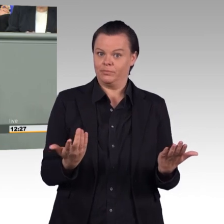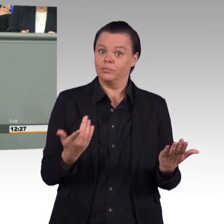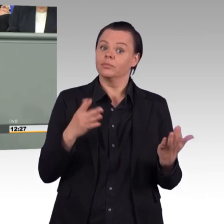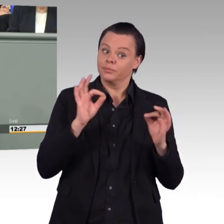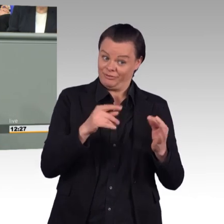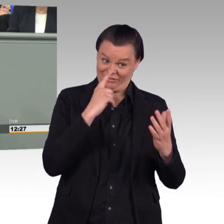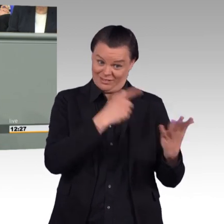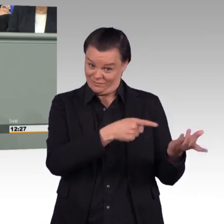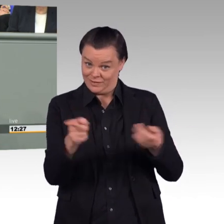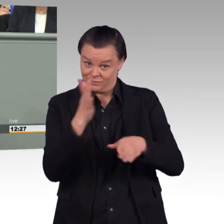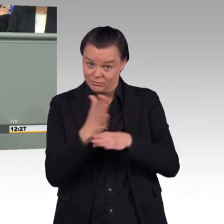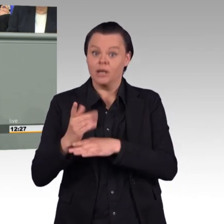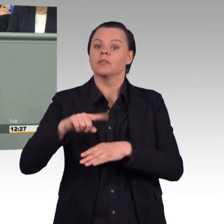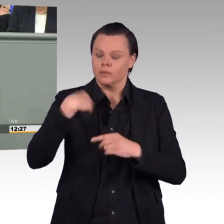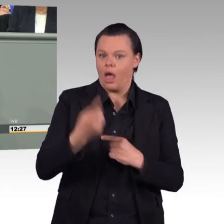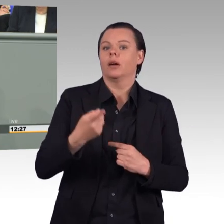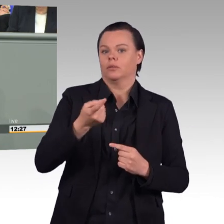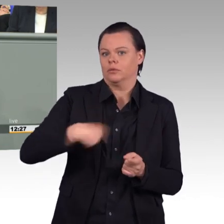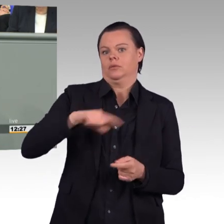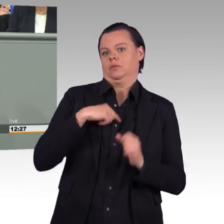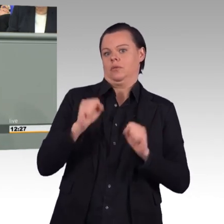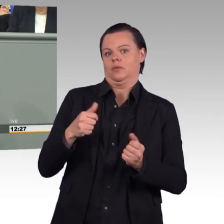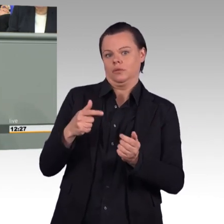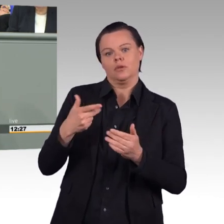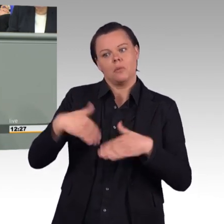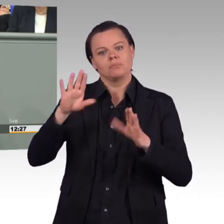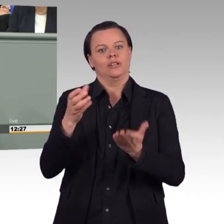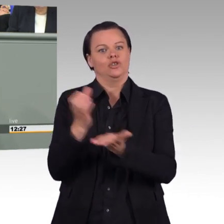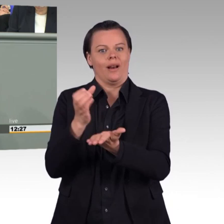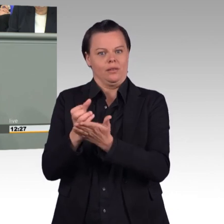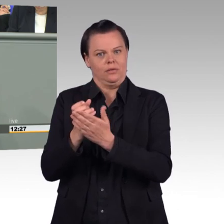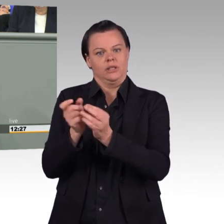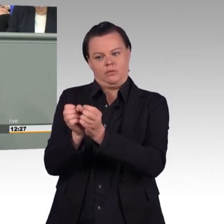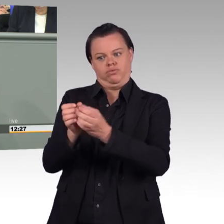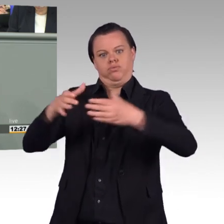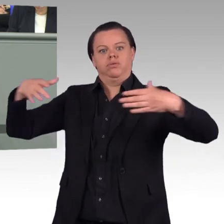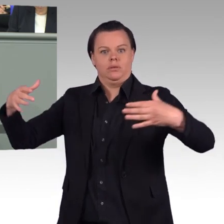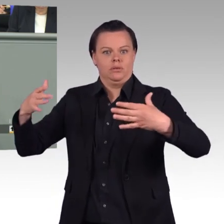wenn wir in diesem Parlament hergehen und einfach nur mehr Aufträge unseren Streitkräften zuweisen,